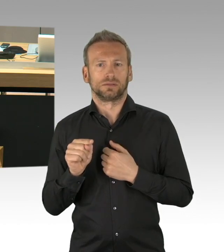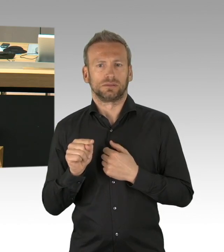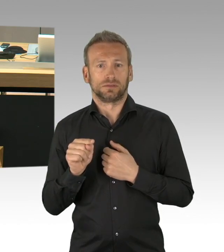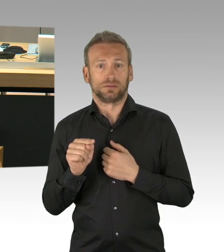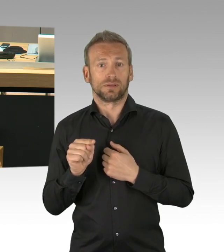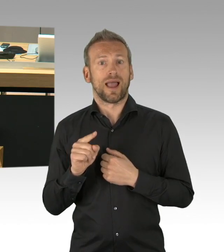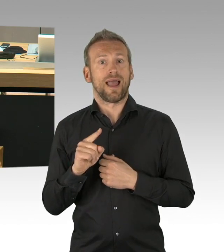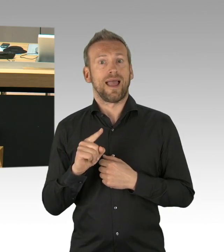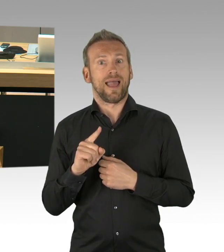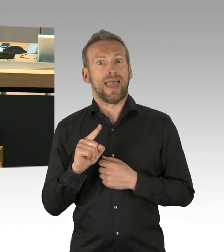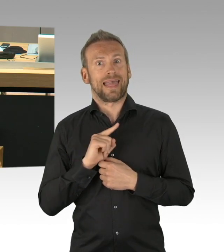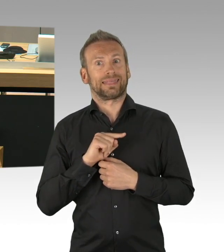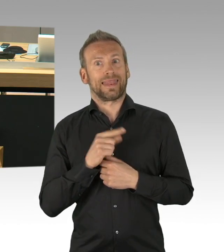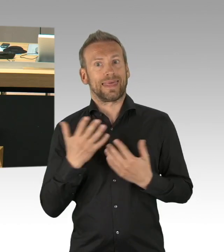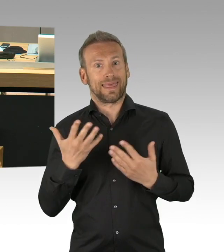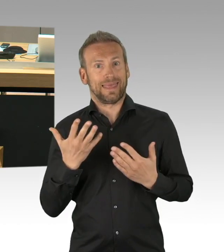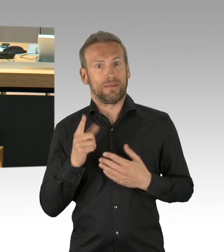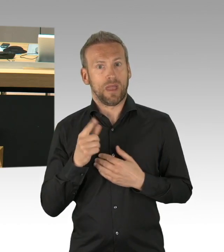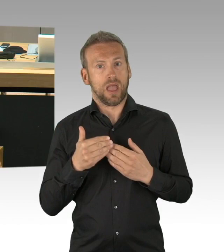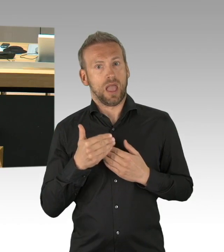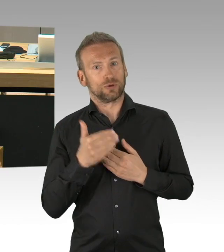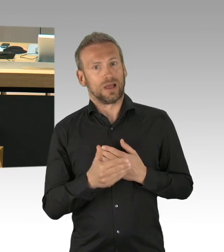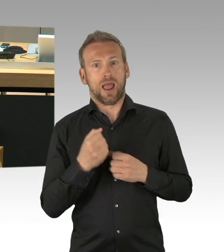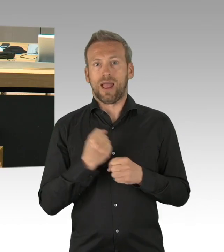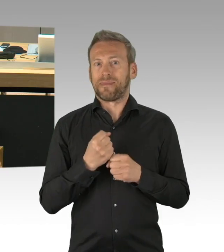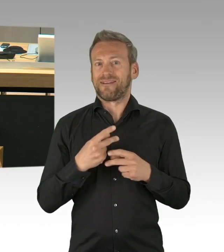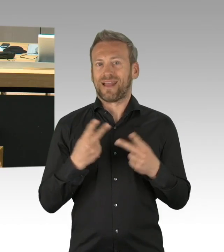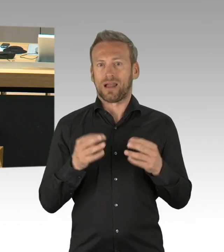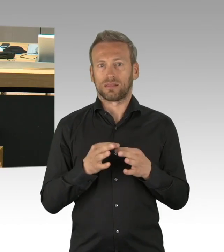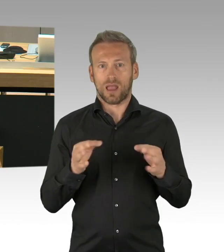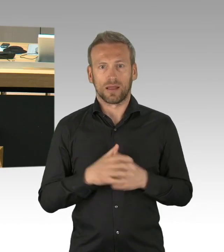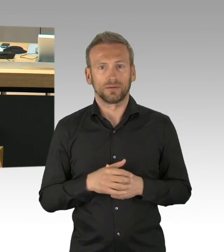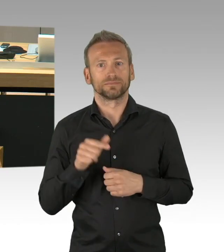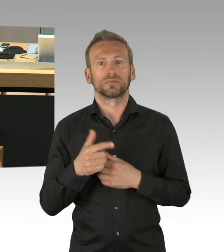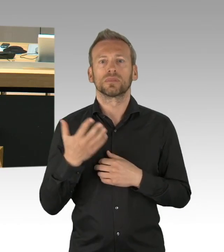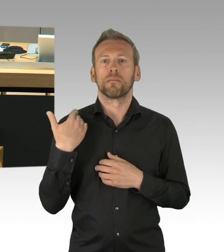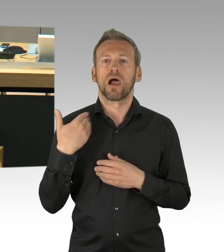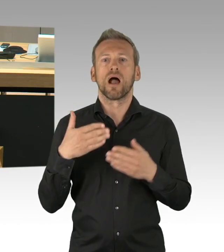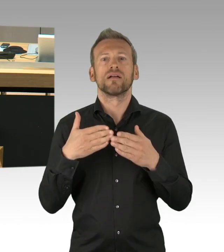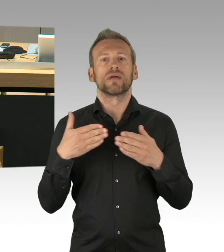warum der 8. Mai ein so besonderer und so ein schwieriger Tag ist, deswegen kommen wir als AfD-Fraktion